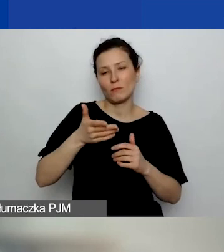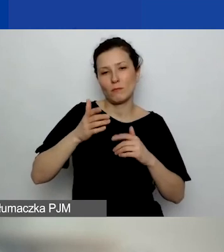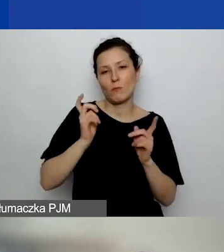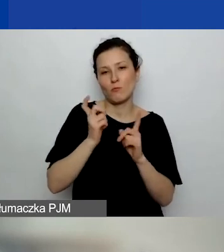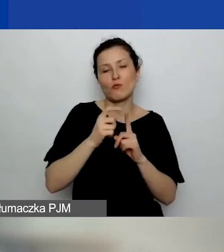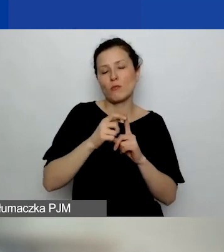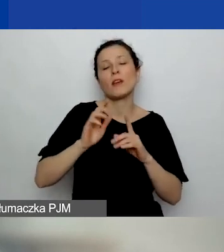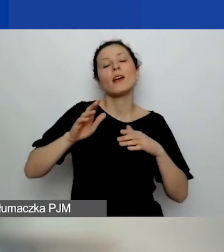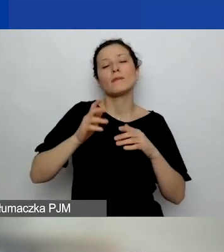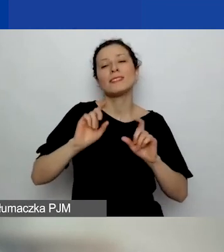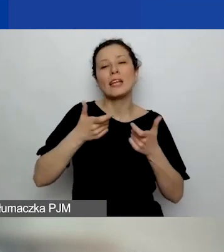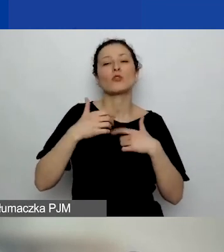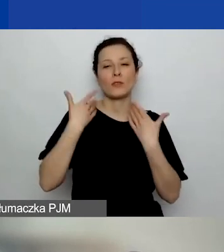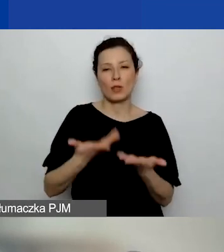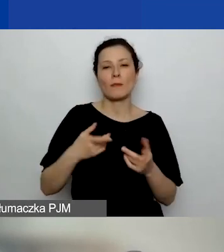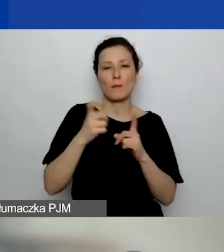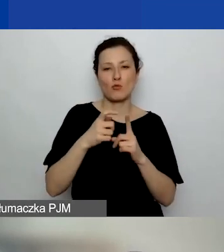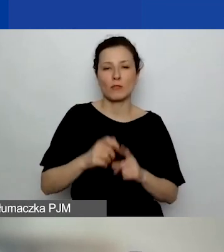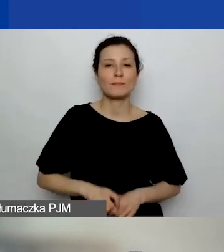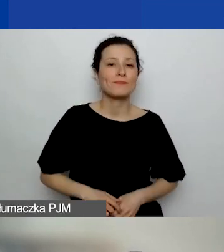Pytanie, czy to jest...